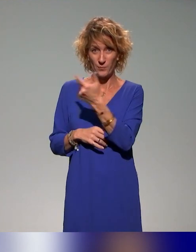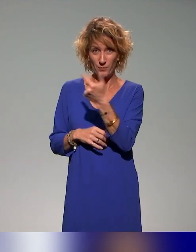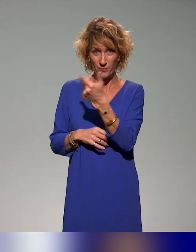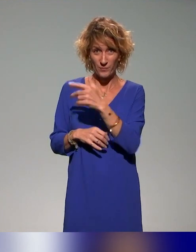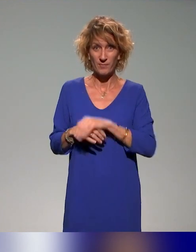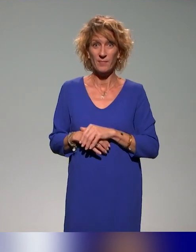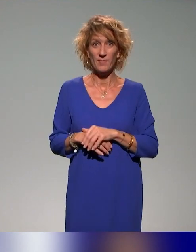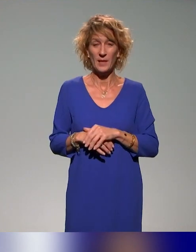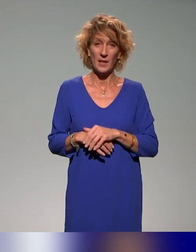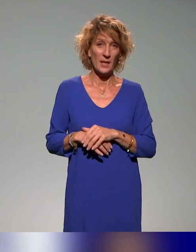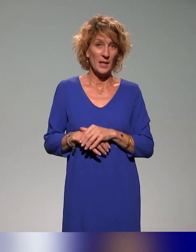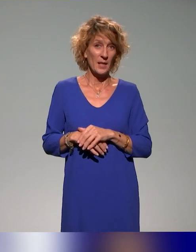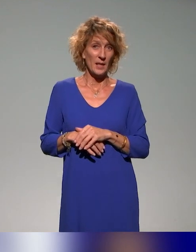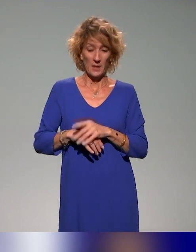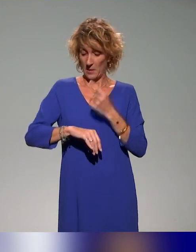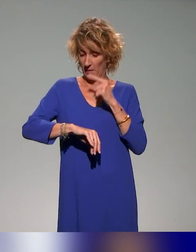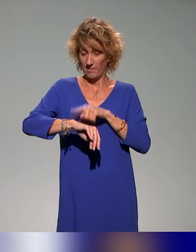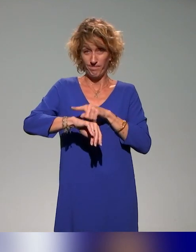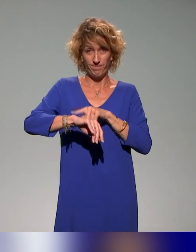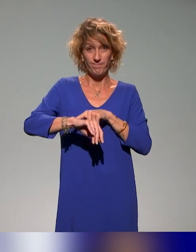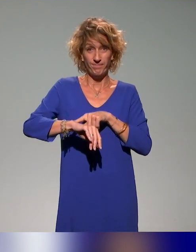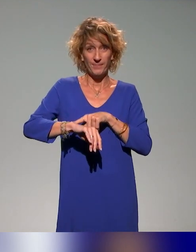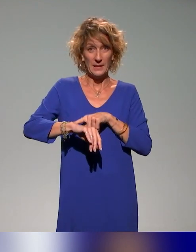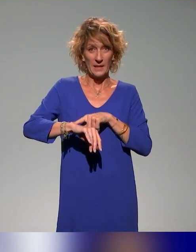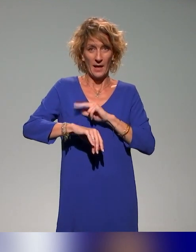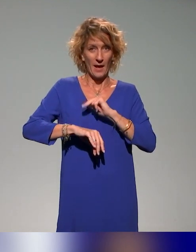Là, on arrive vraiment à la fin.